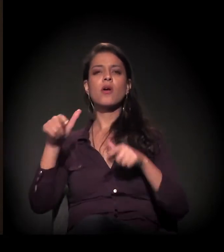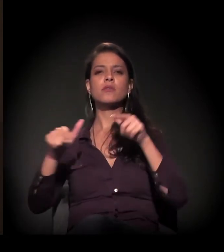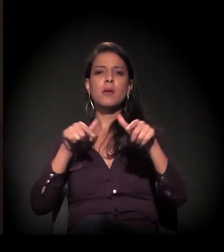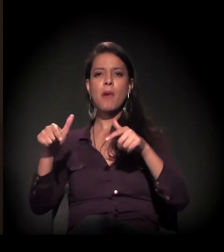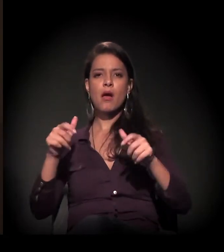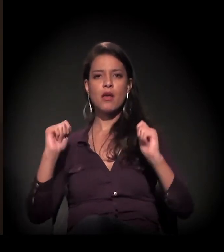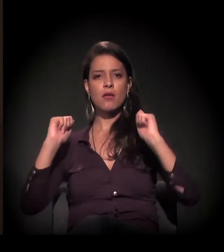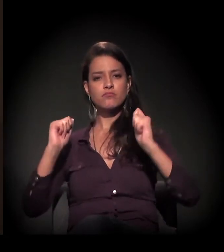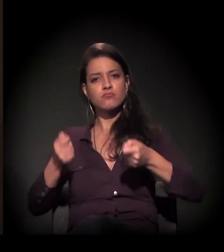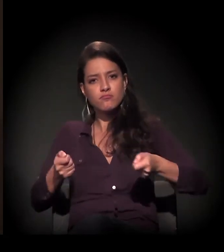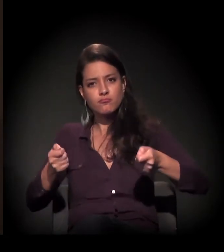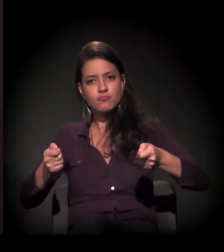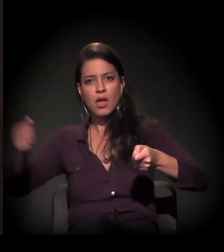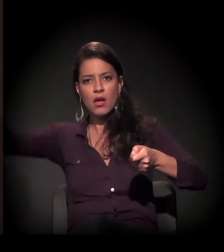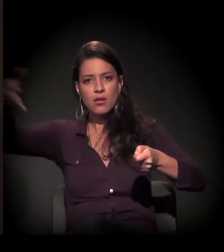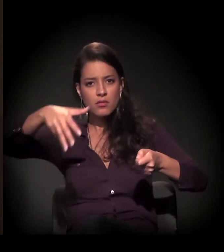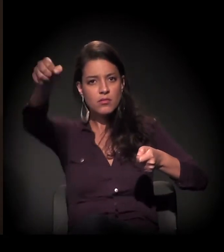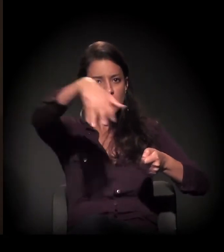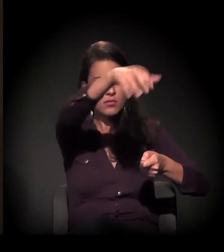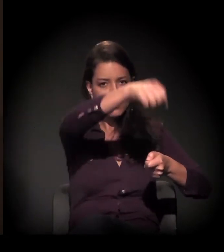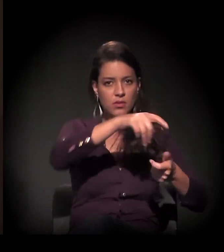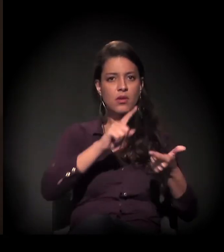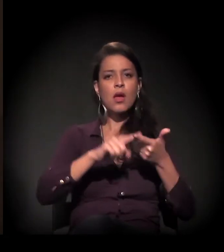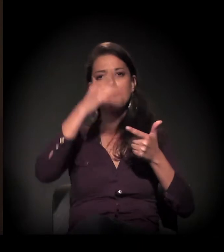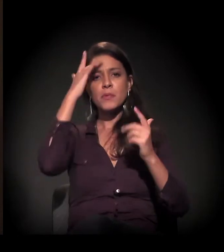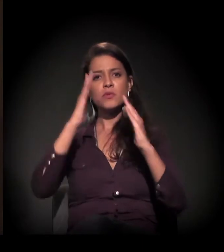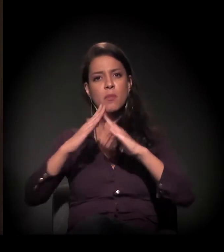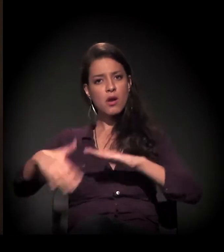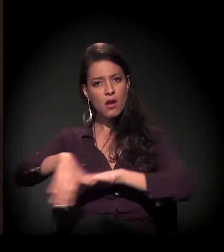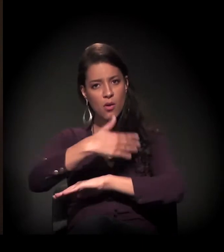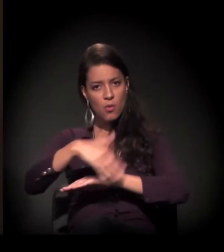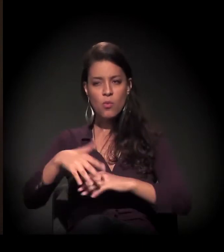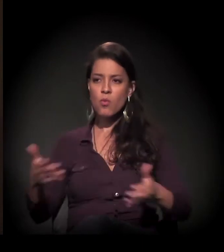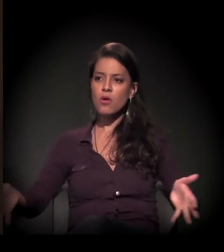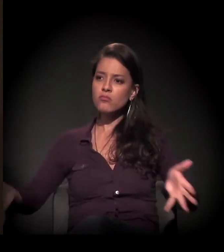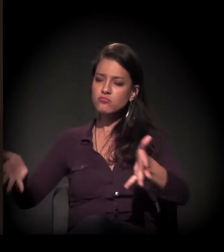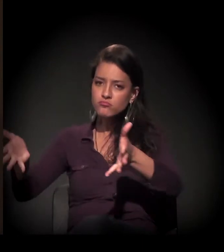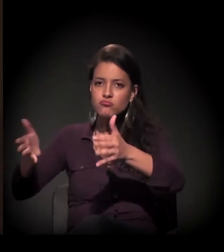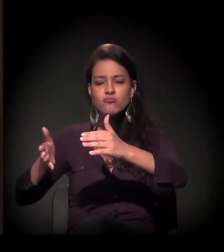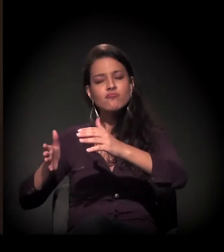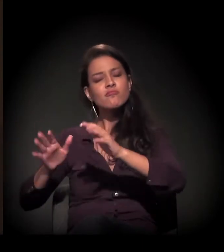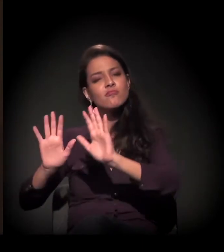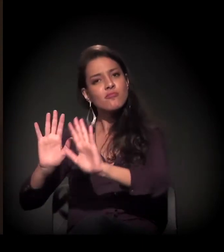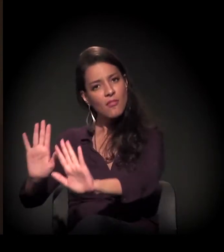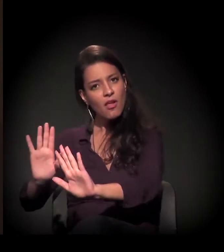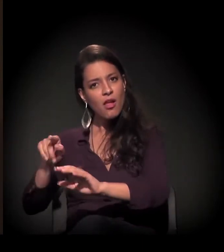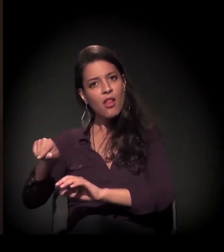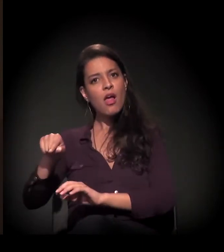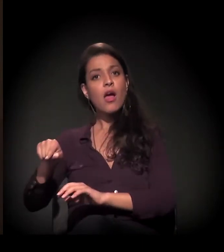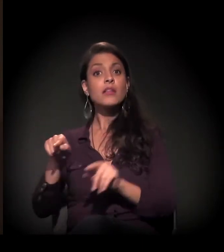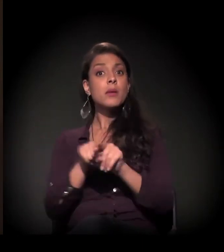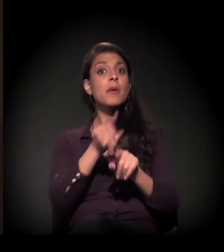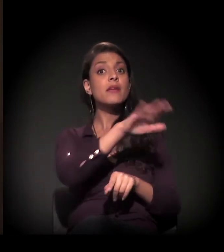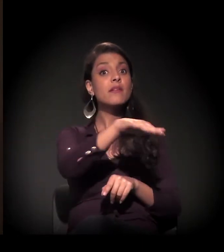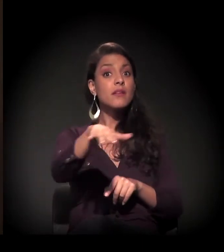o morador de rua e a criança que estava nas ruas.